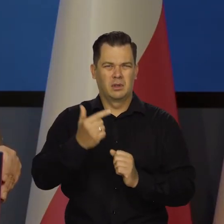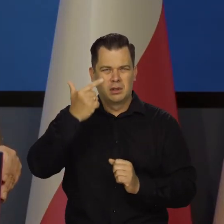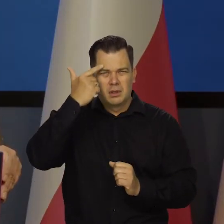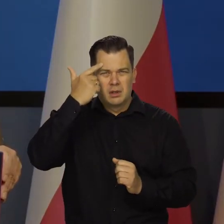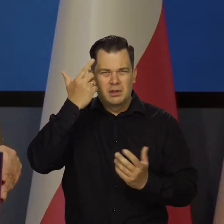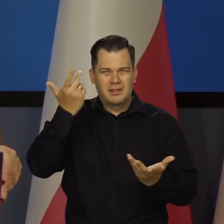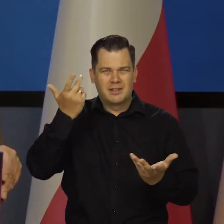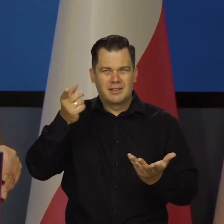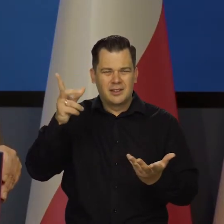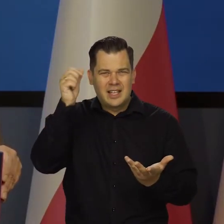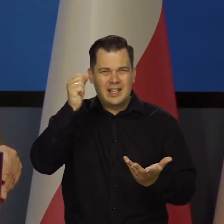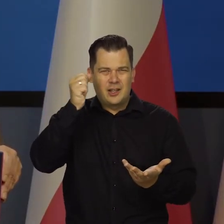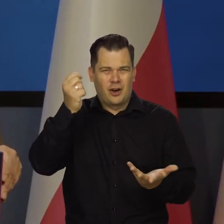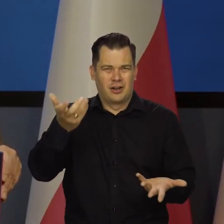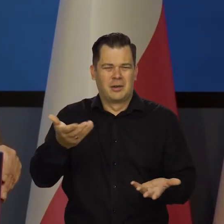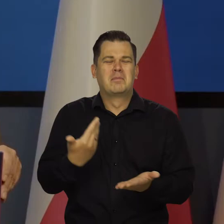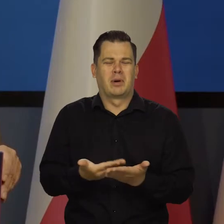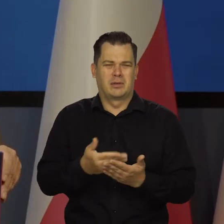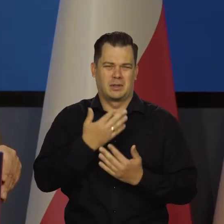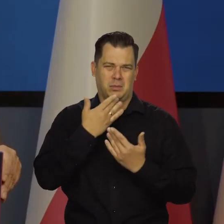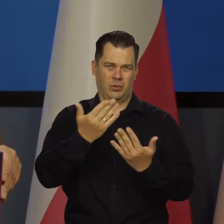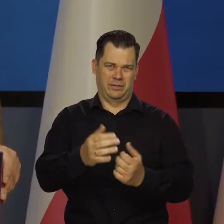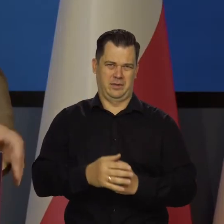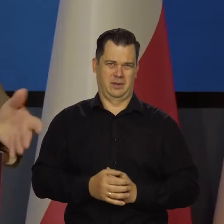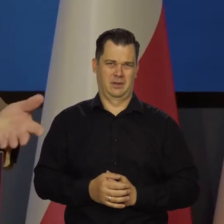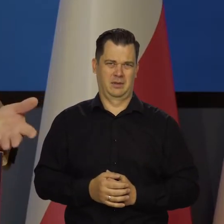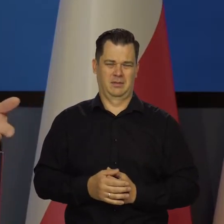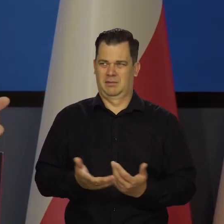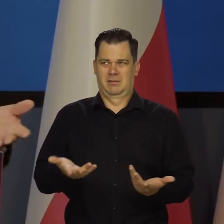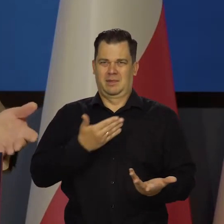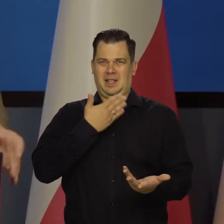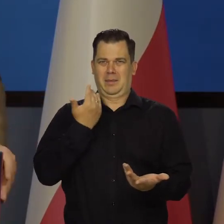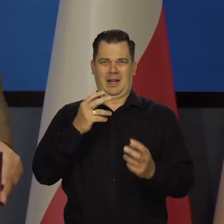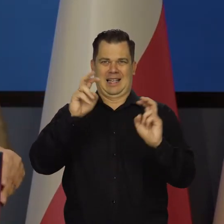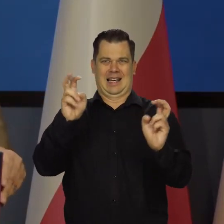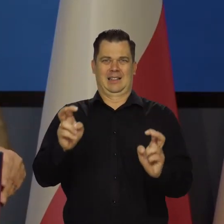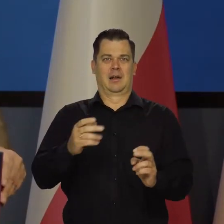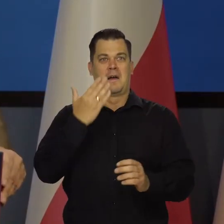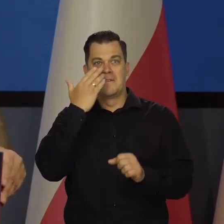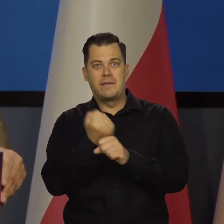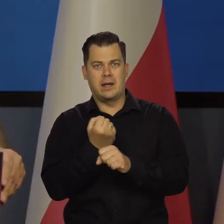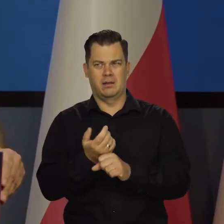horrendalne idiotyzmy. Nic takiego w ogóle w perspektywie żadnej nie widać.